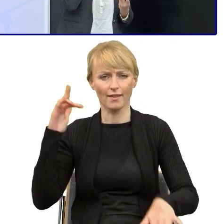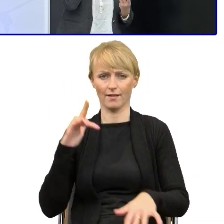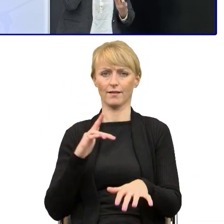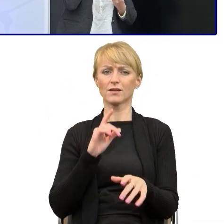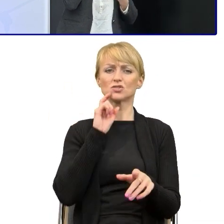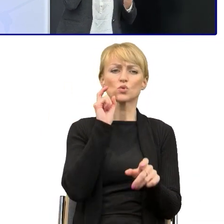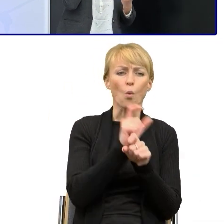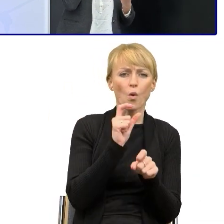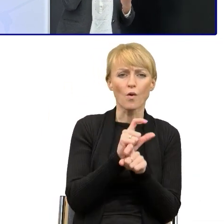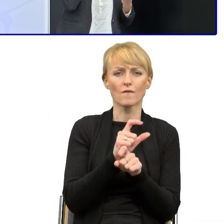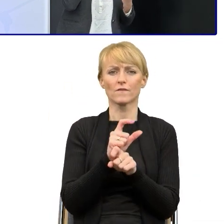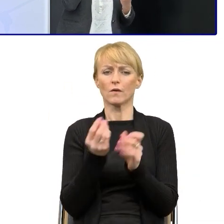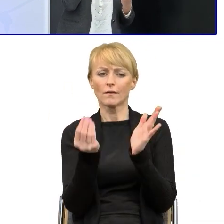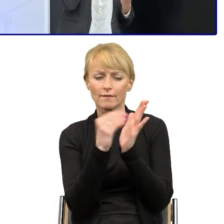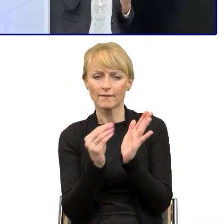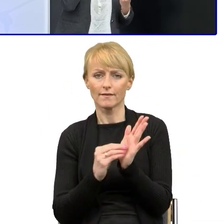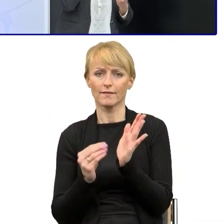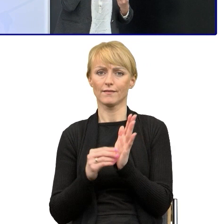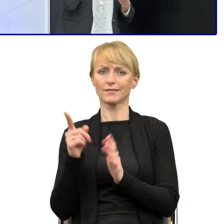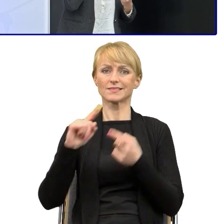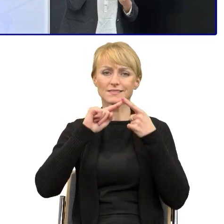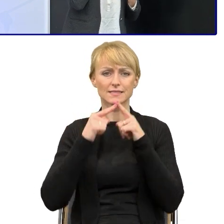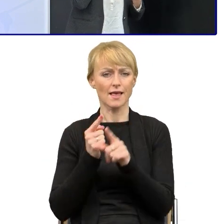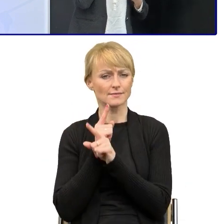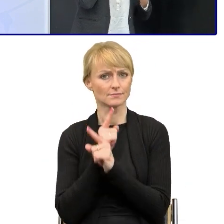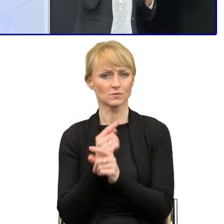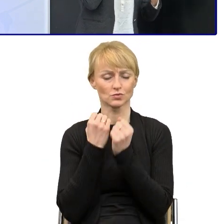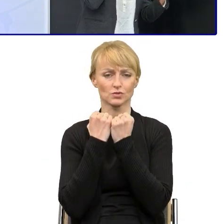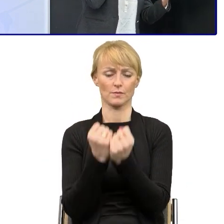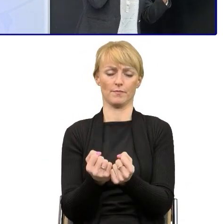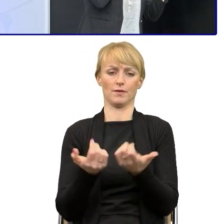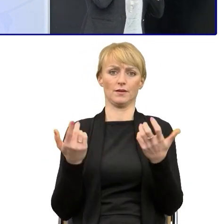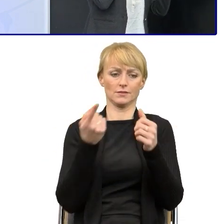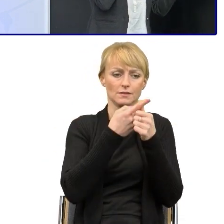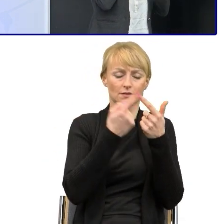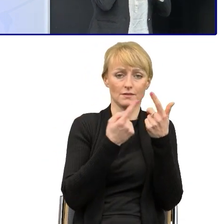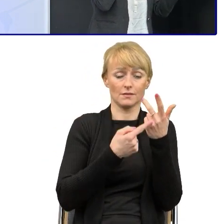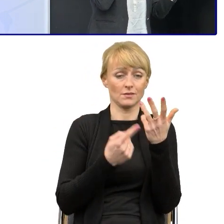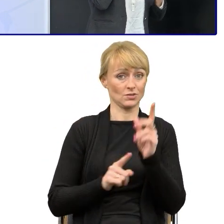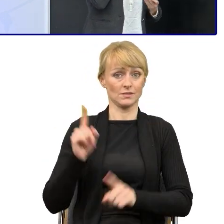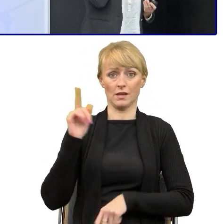które nie zgubią tego sensu i które spowodują, że semantycznie mamy to samo znaczenie,